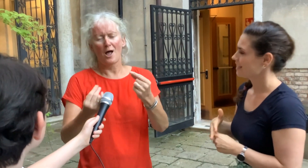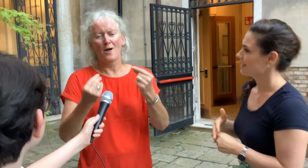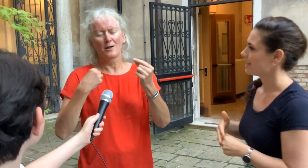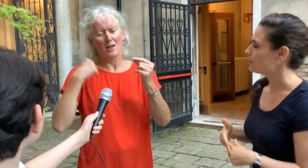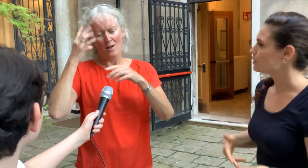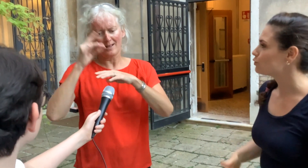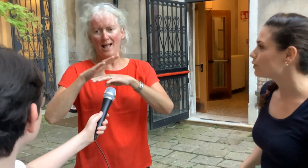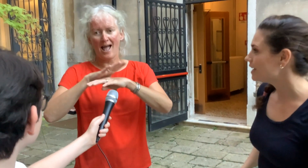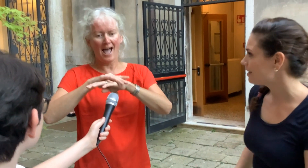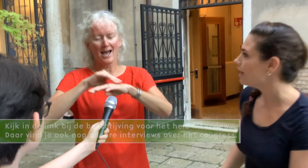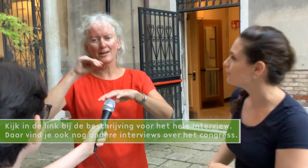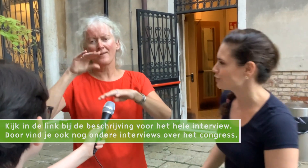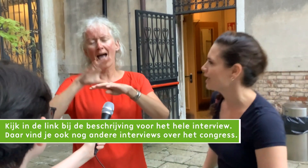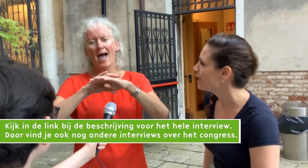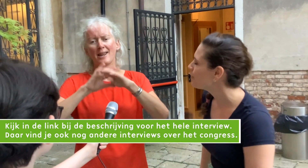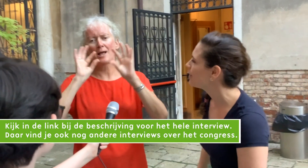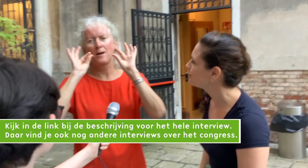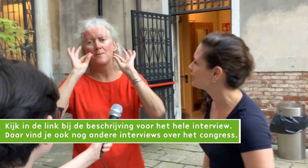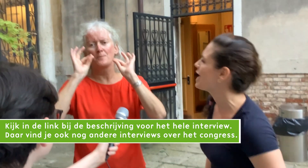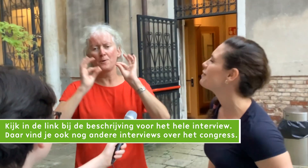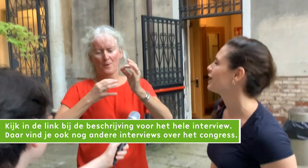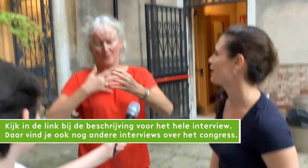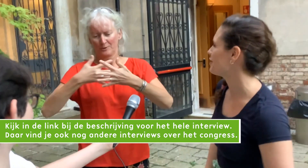Het was een heel erg leuke ervaring....